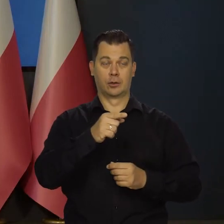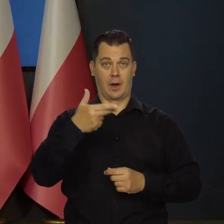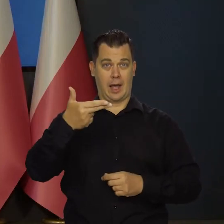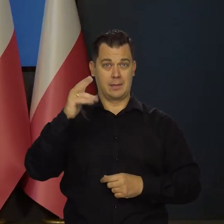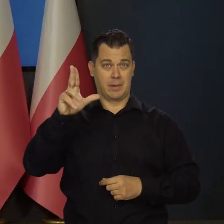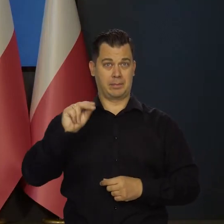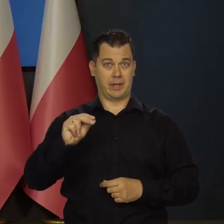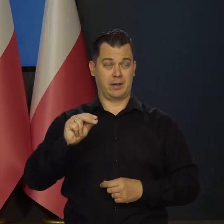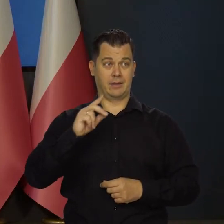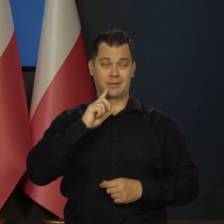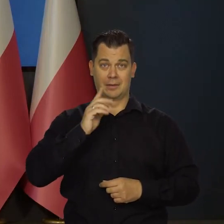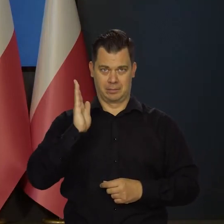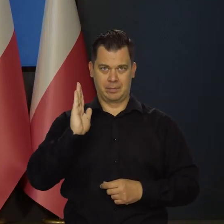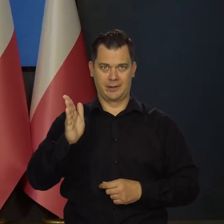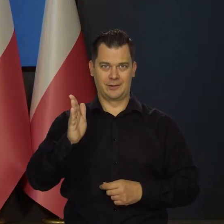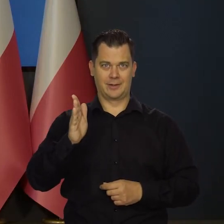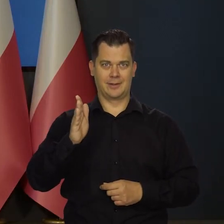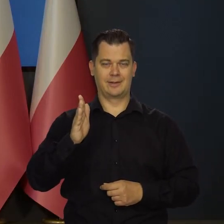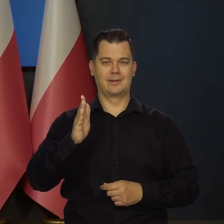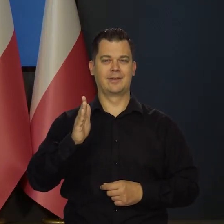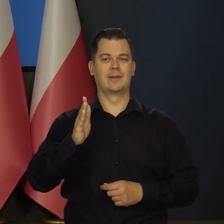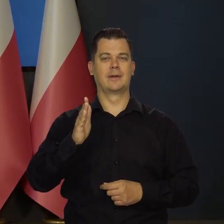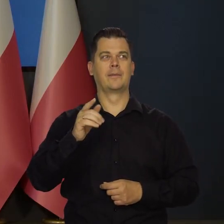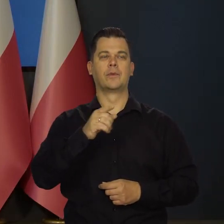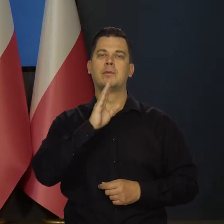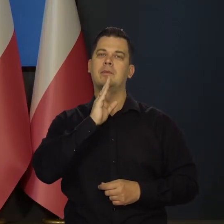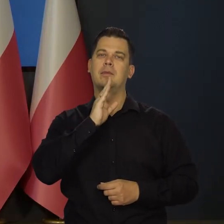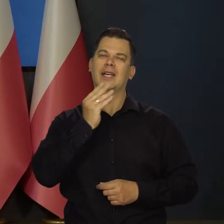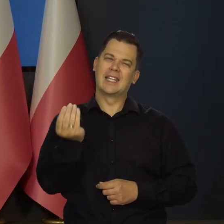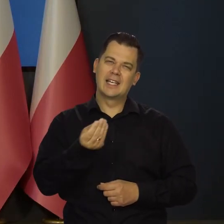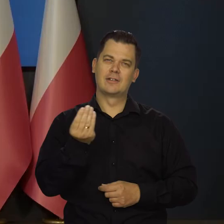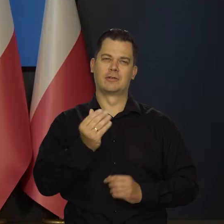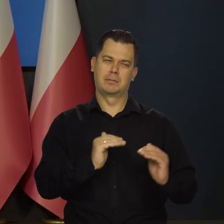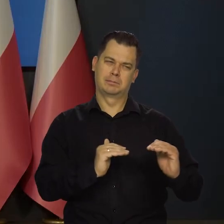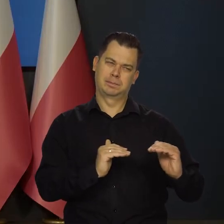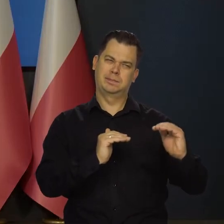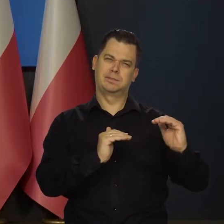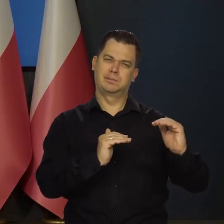jeśli zajdzie taka konieczność, tak zacieśnić politykę pieniężną,